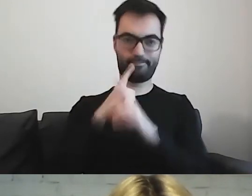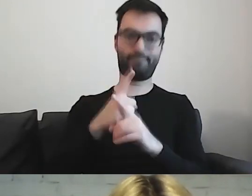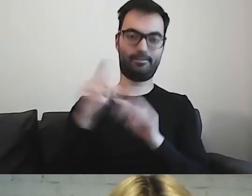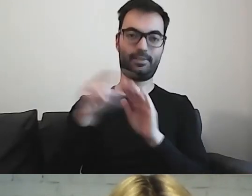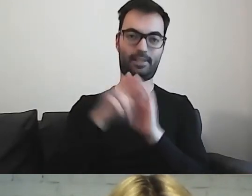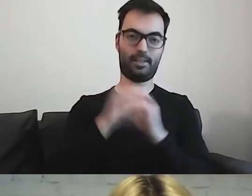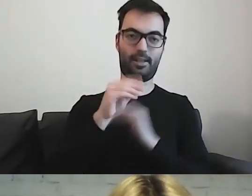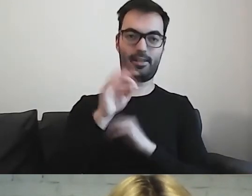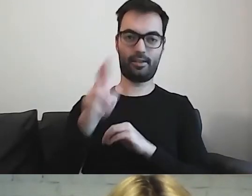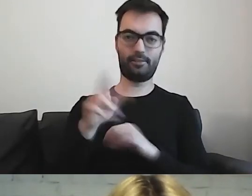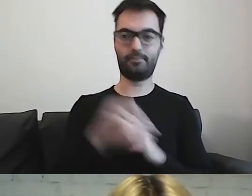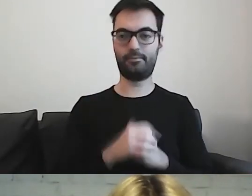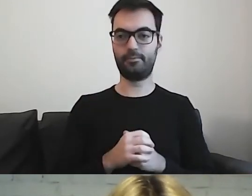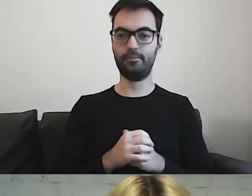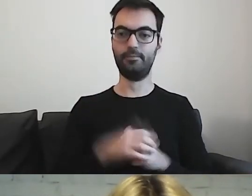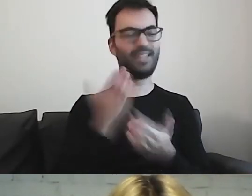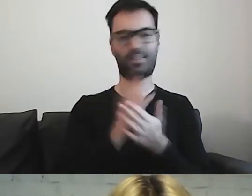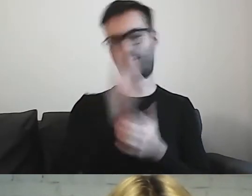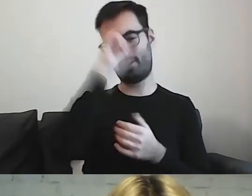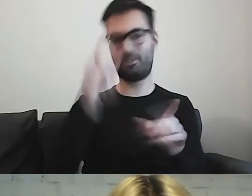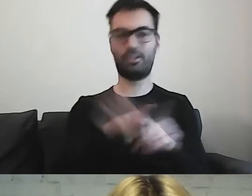Nie tylko w Niemczech, ale również w Szwecji.